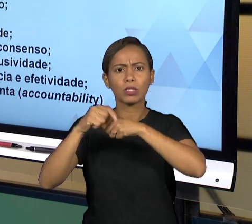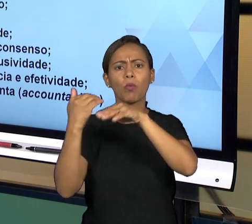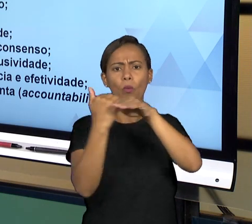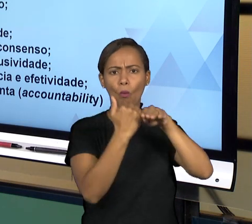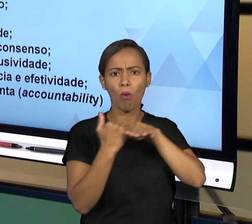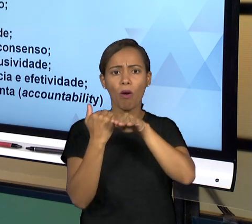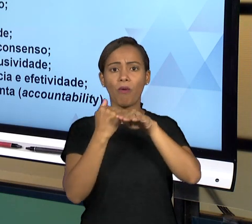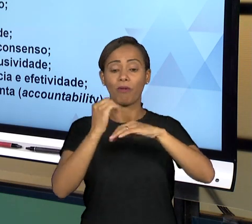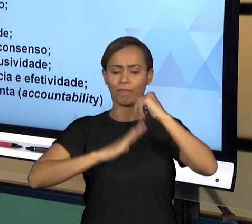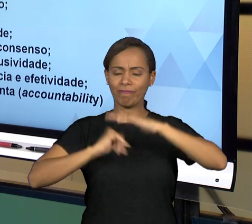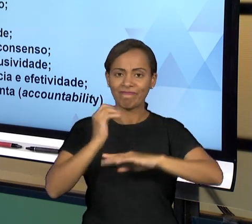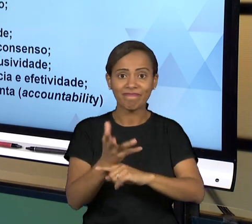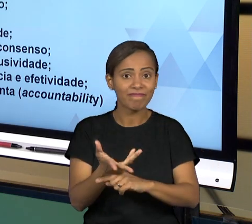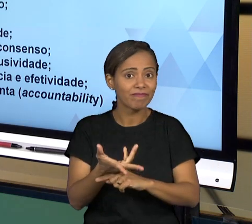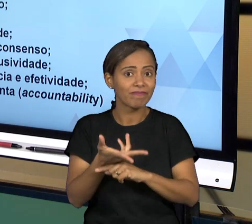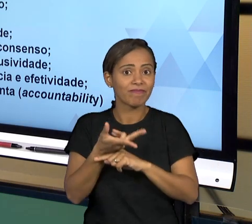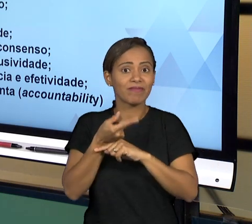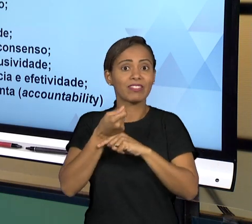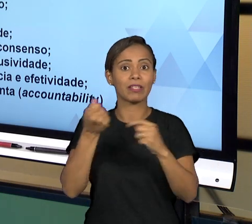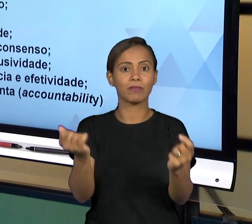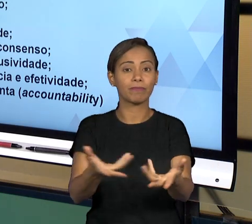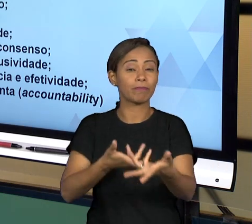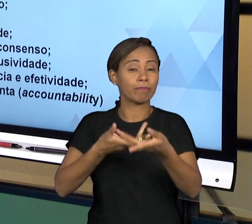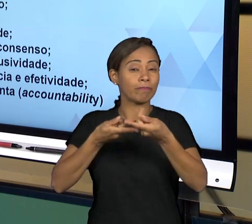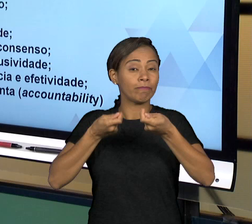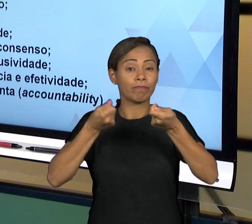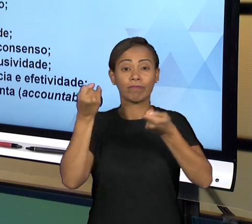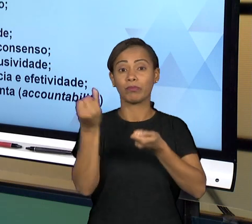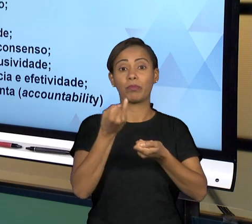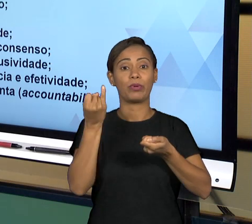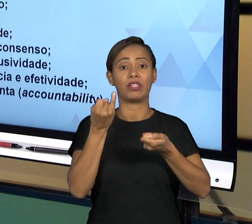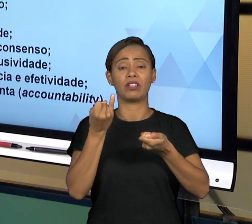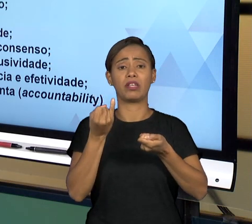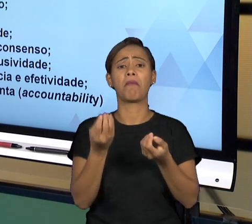ENTÃO SEMPRE BUSCANDO MAXIMIZAR A PRESTAÇÃO DO